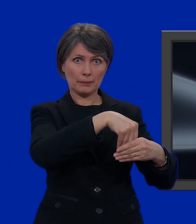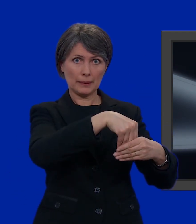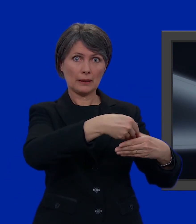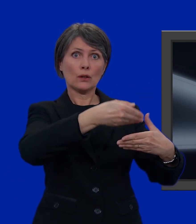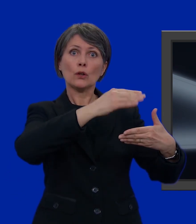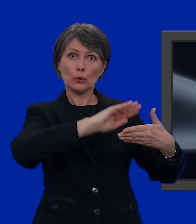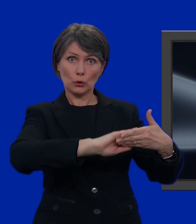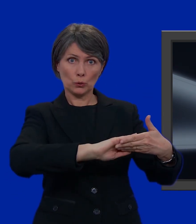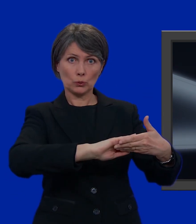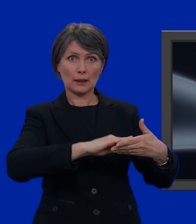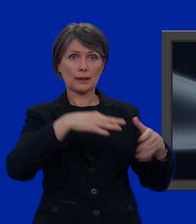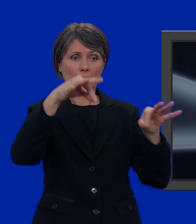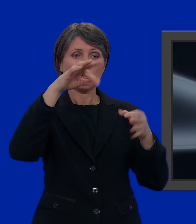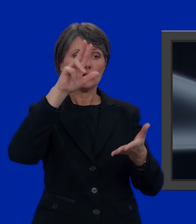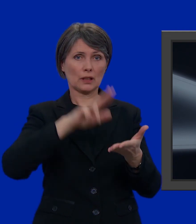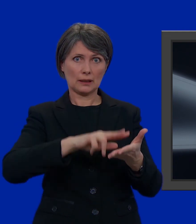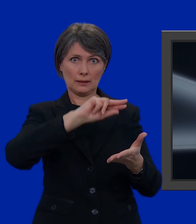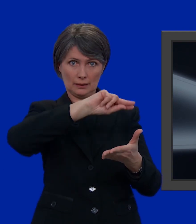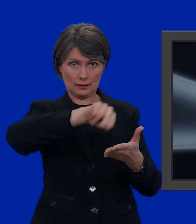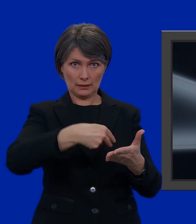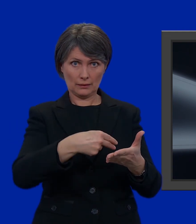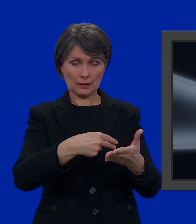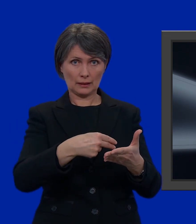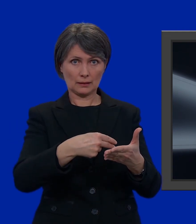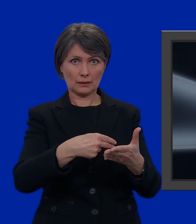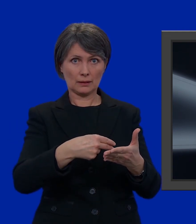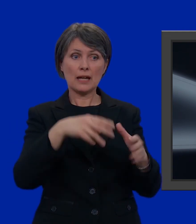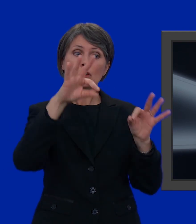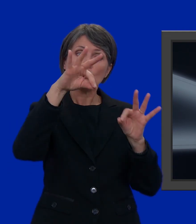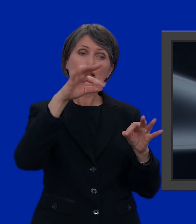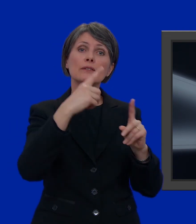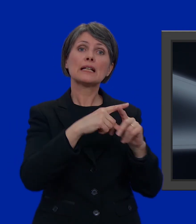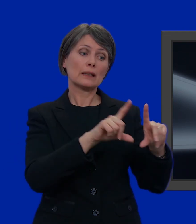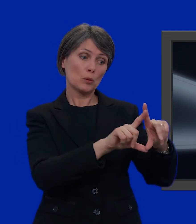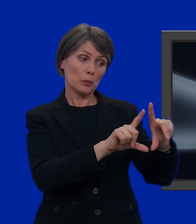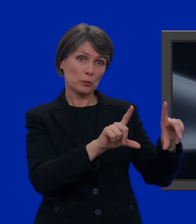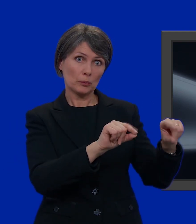chiudere la busta, firmare il certificato di legittimazione, prendere certificato di legittimazione